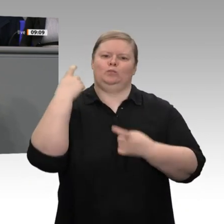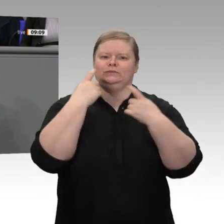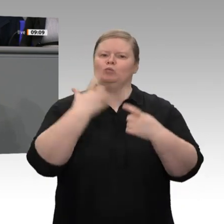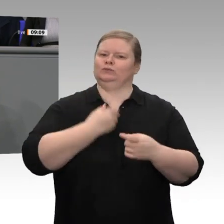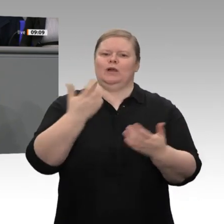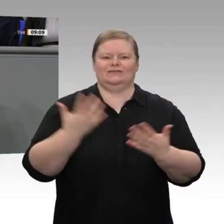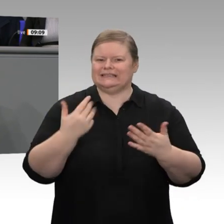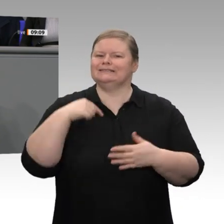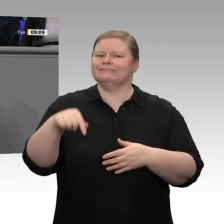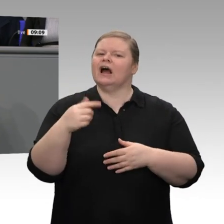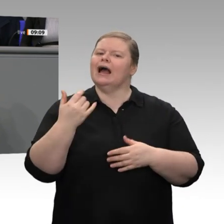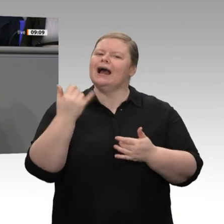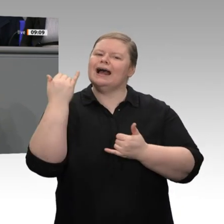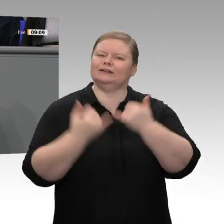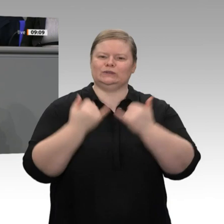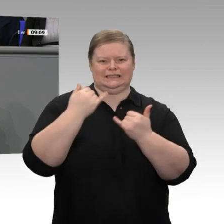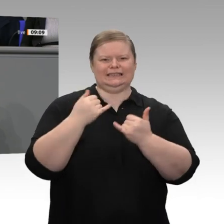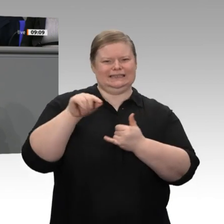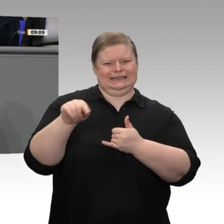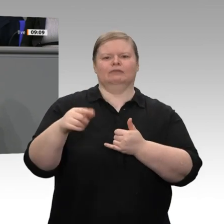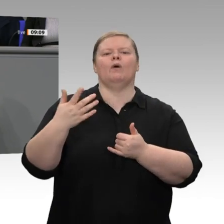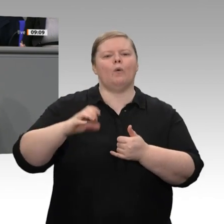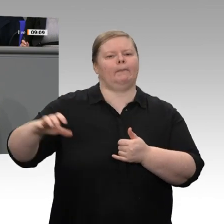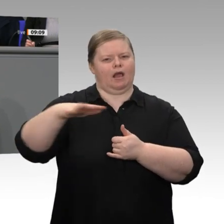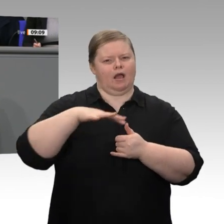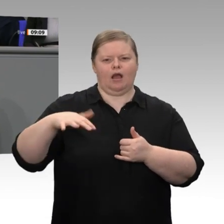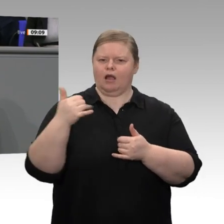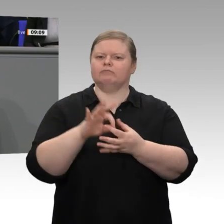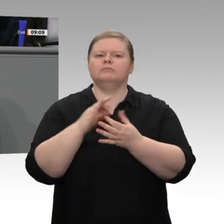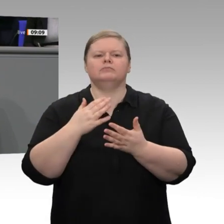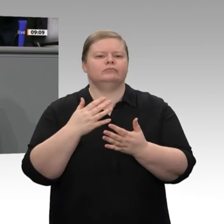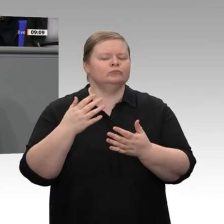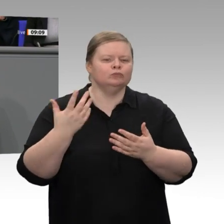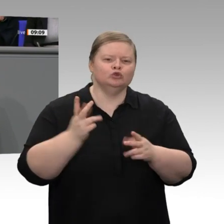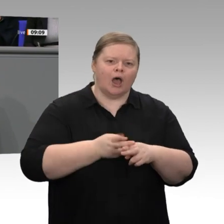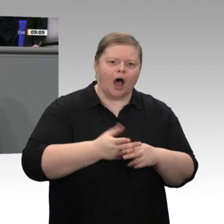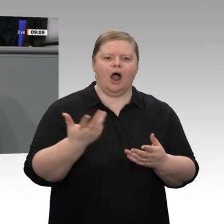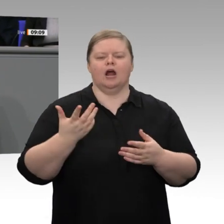CO2 pro Tonne emittiert als auf irgendeinem anderen Kontinent weltweit. Ich bin überzeugt,